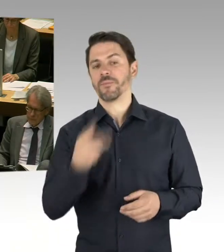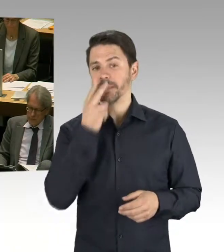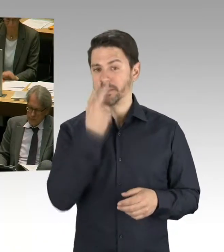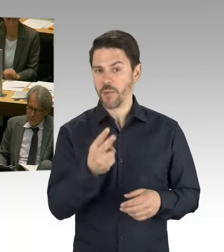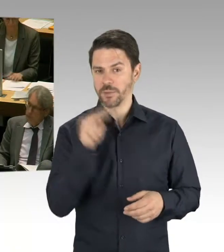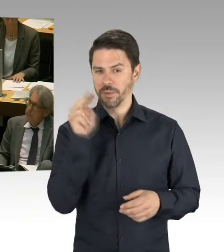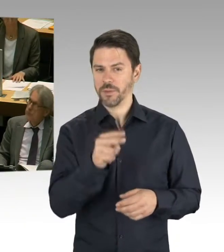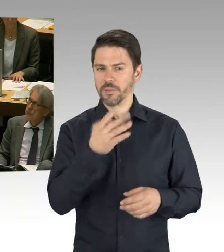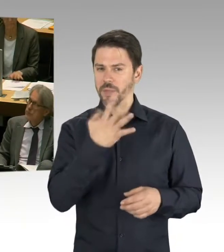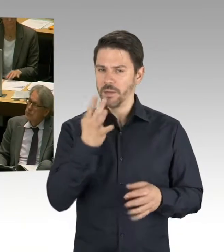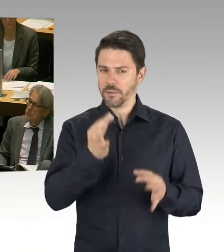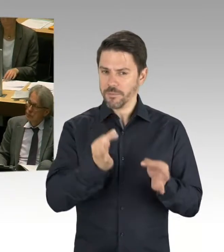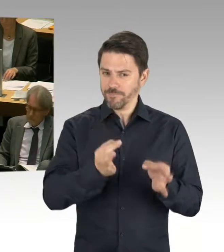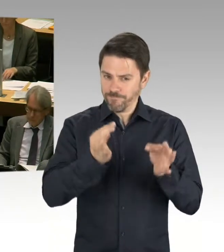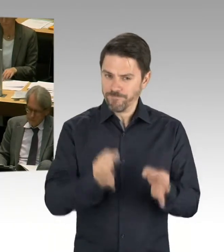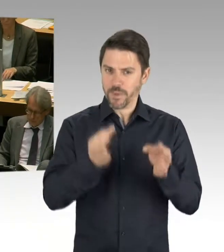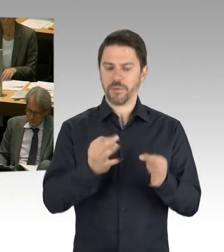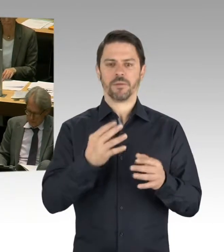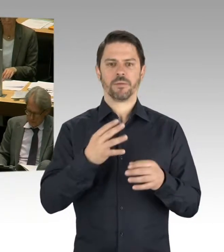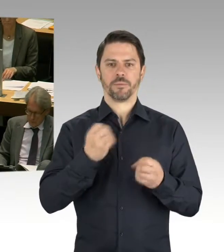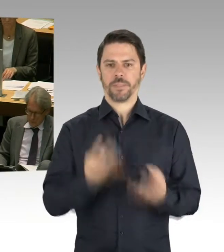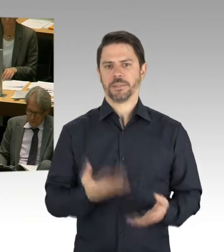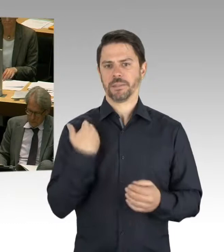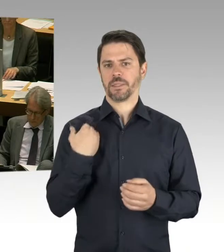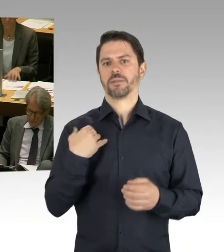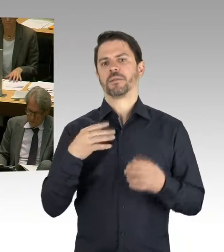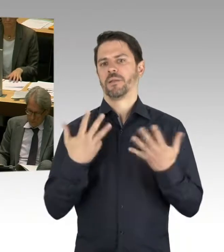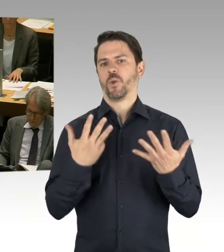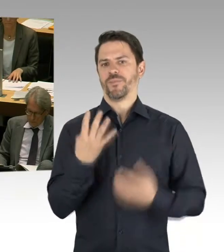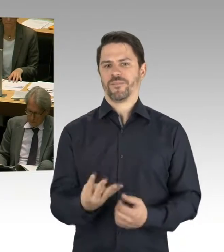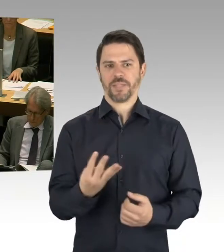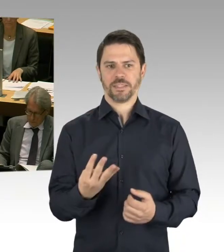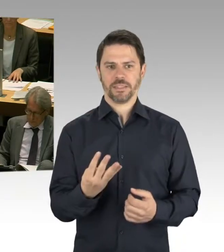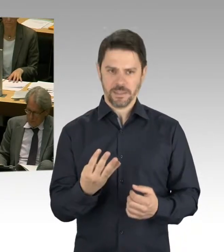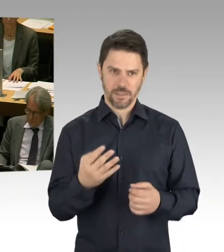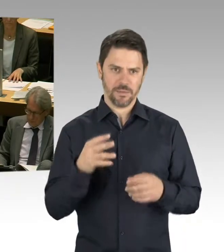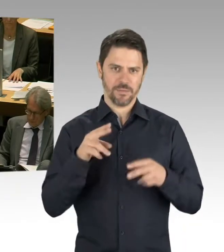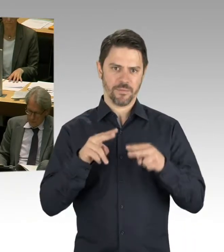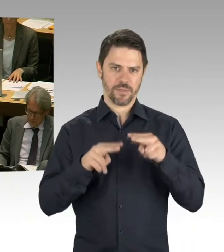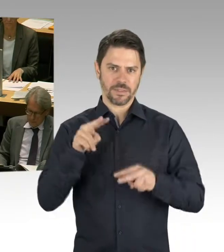bedeutet, dass wir darüber schon allein 13.000 Schulplätze in dieser Stadt geschaffen haben.